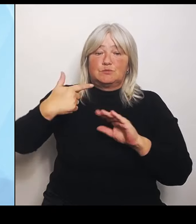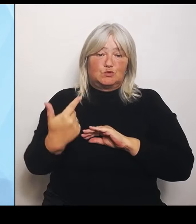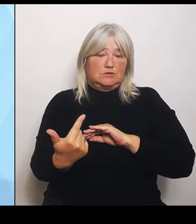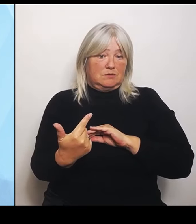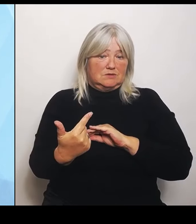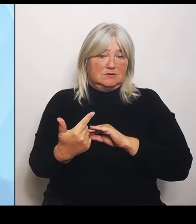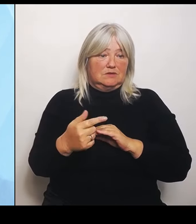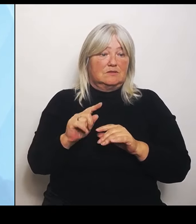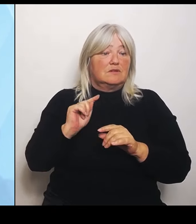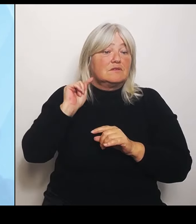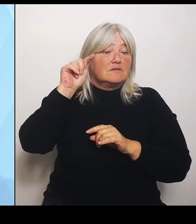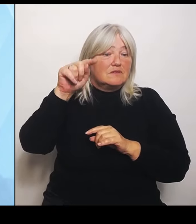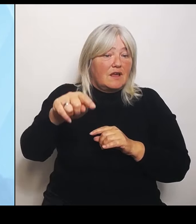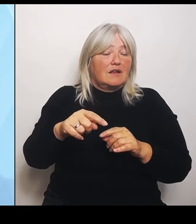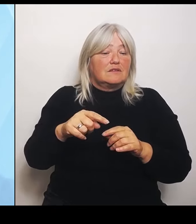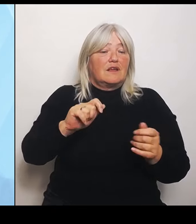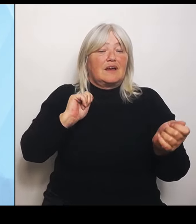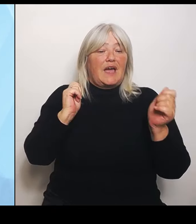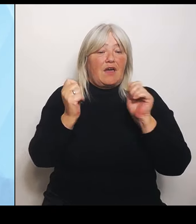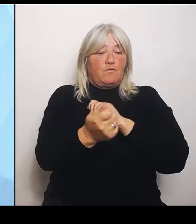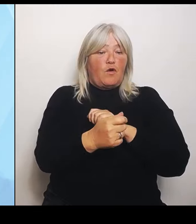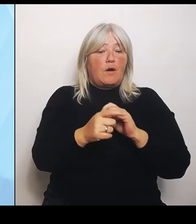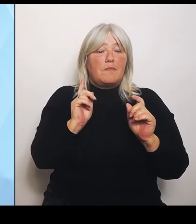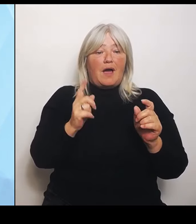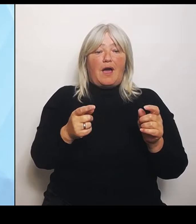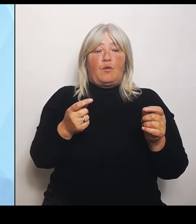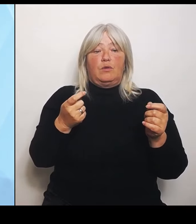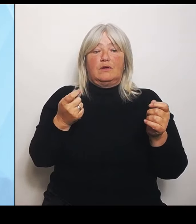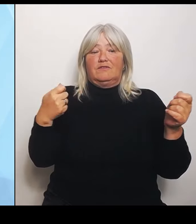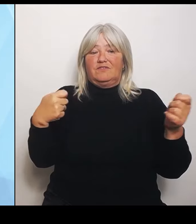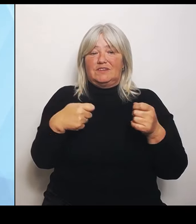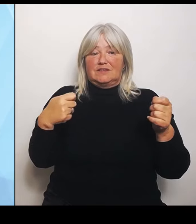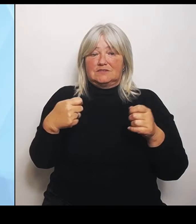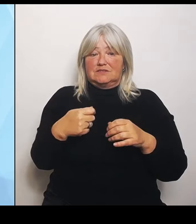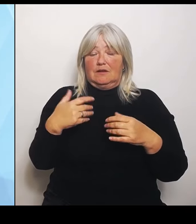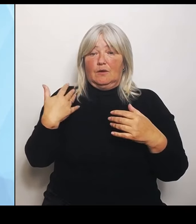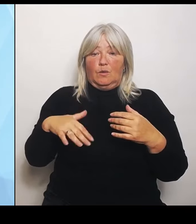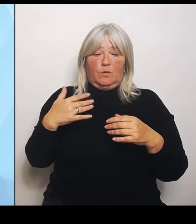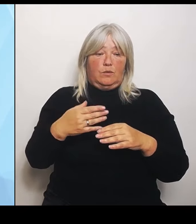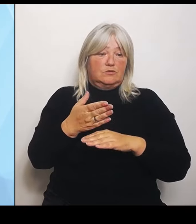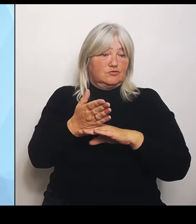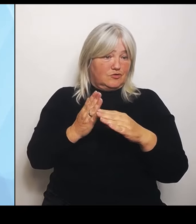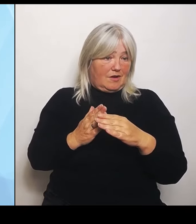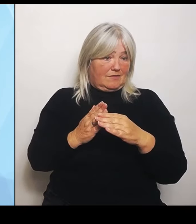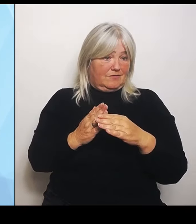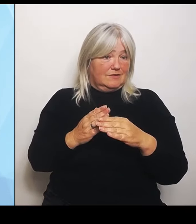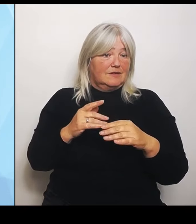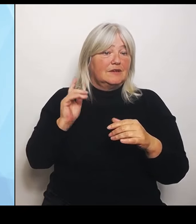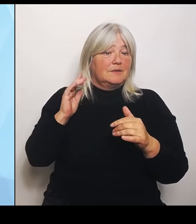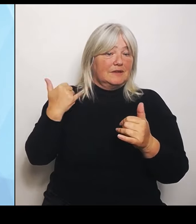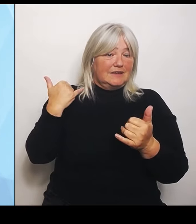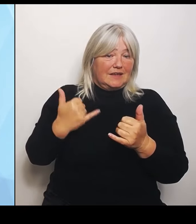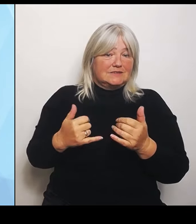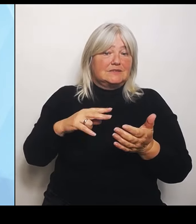Und das ist ja eigentlich das Interessante, auch weil vorher ist es reine Planung. Danach gilt es dann und wirkt es. Bis dorthin